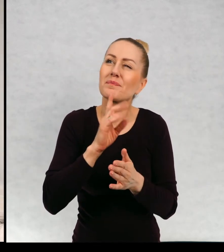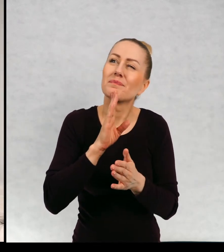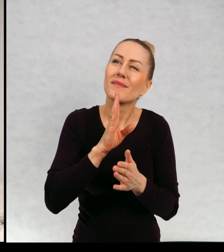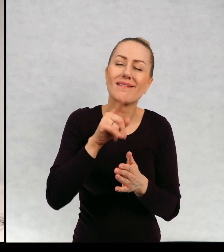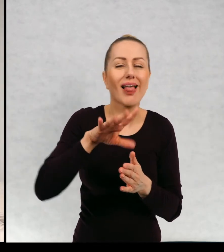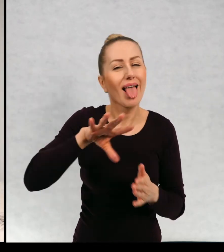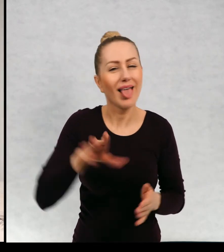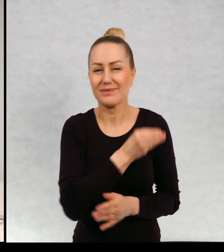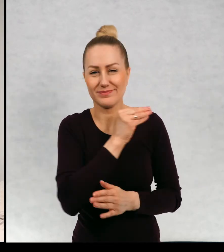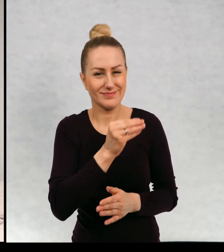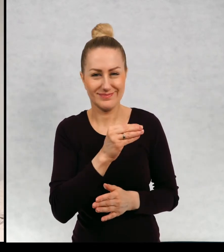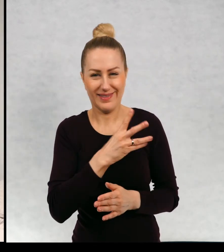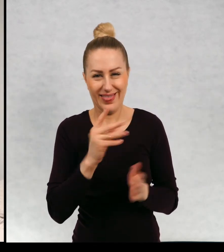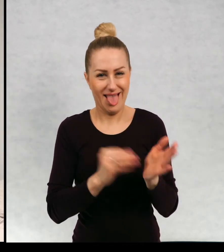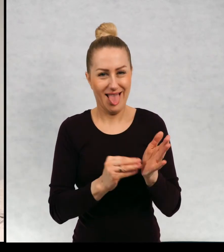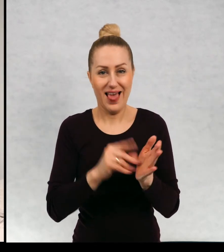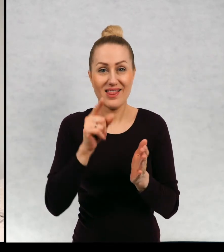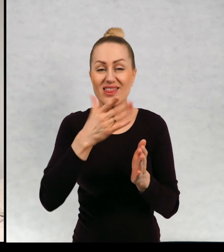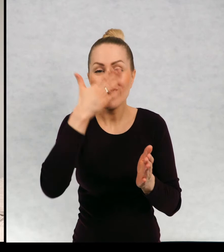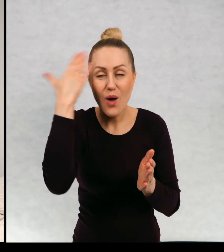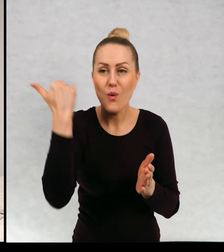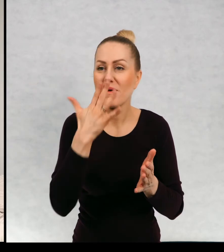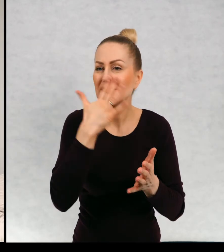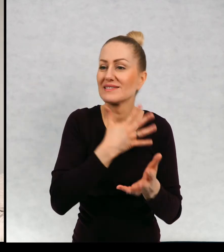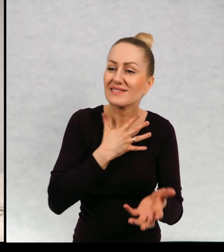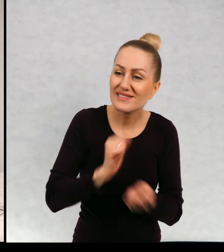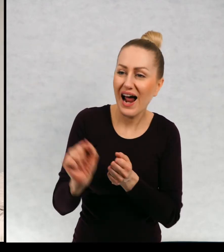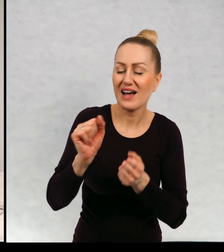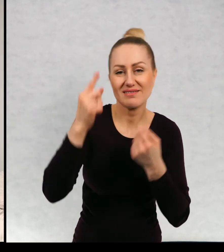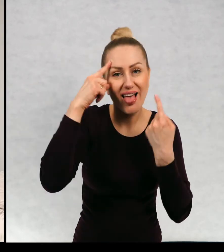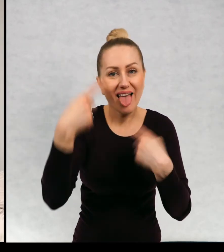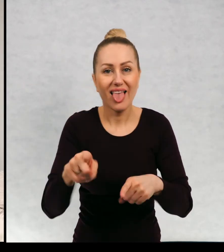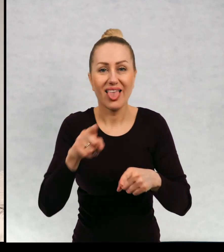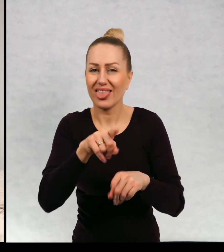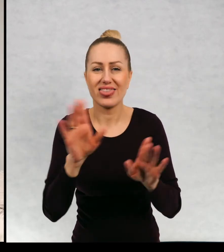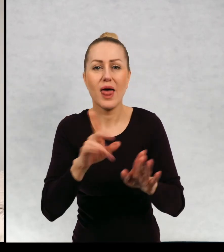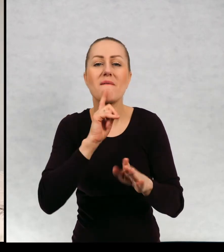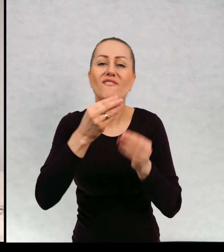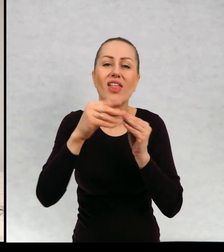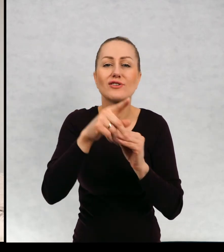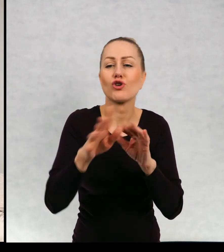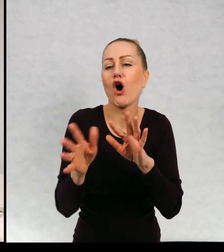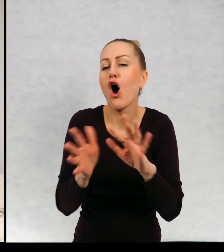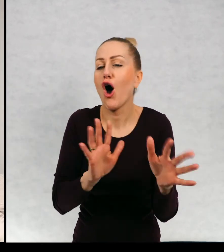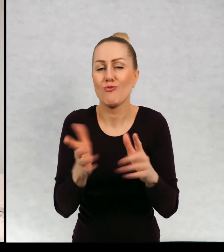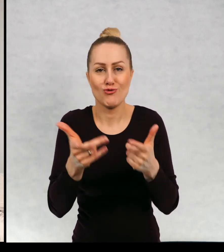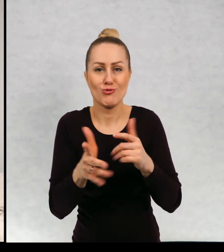nietypowym duchem, który nie umie straszyć, nie lubi straszyć, jest raczej duchem opiekuńczym.